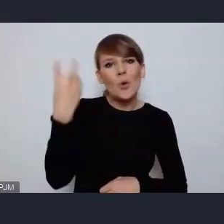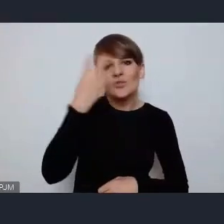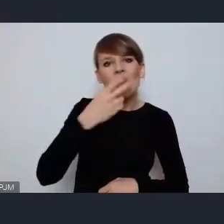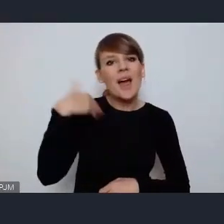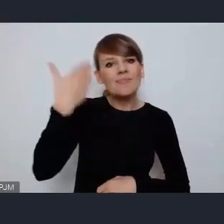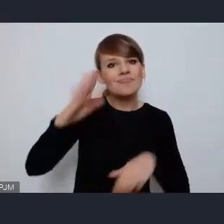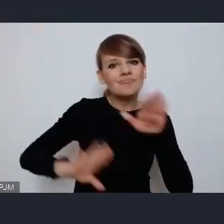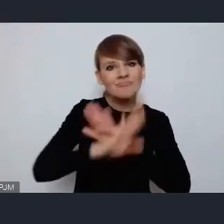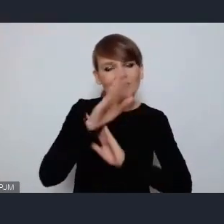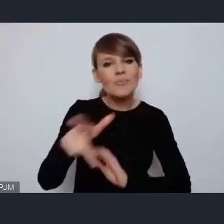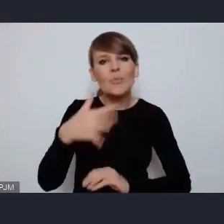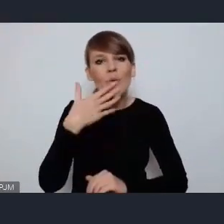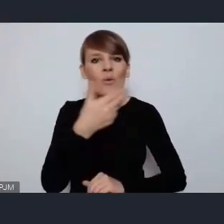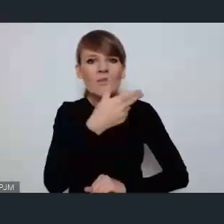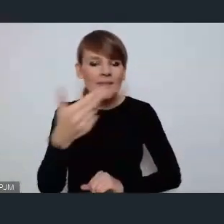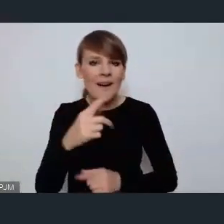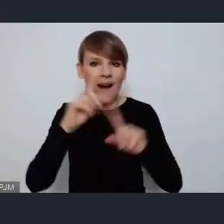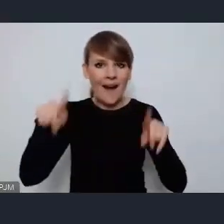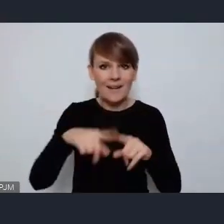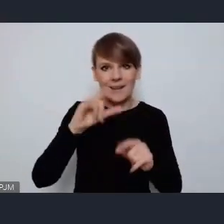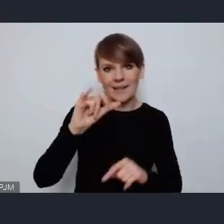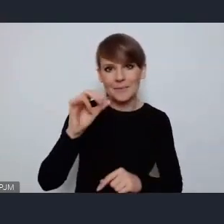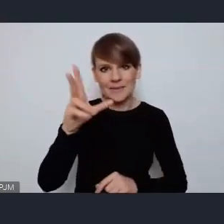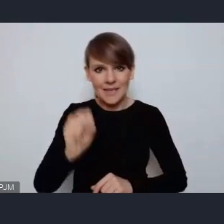i tam mówiła o tym, że powinniśmy